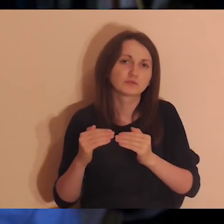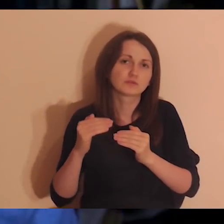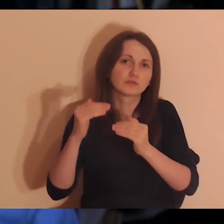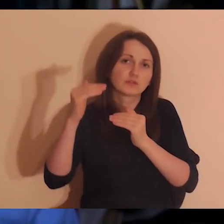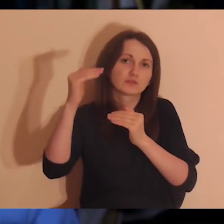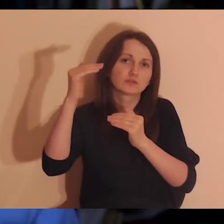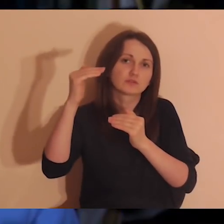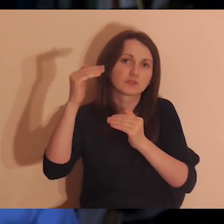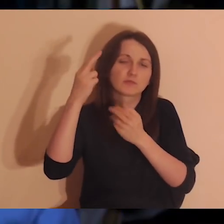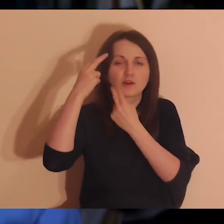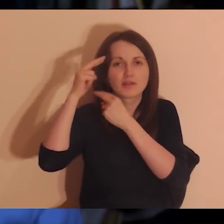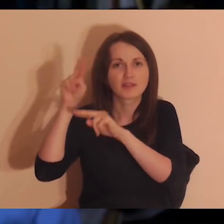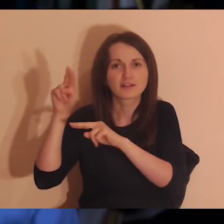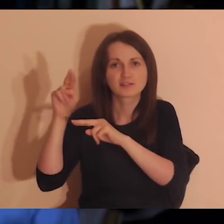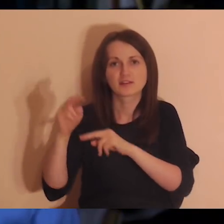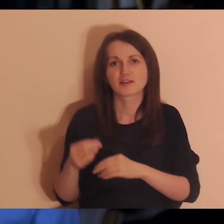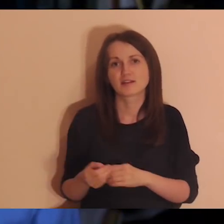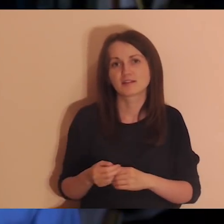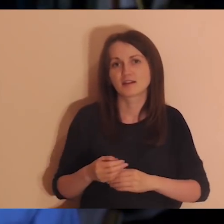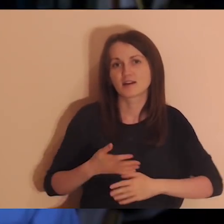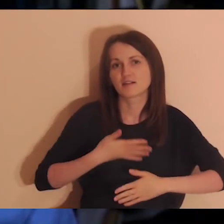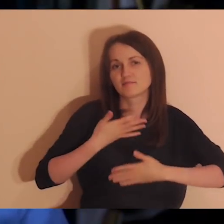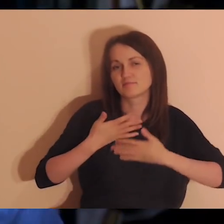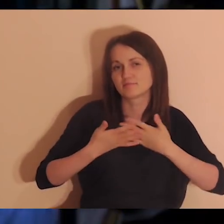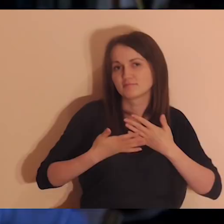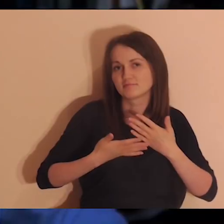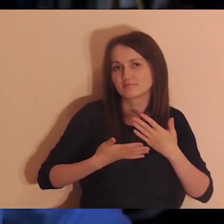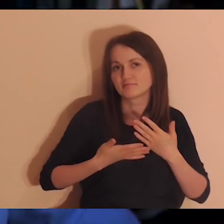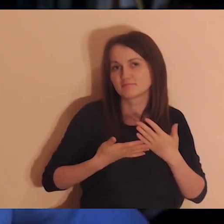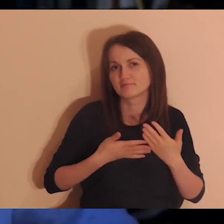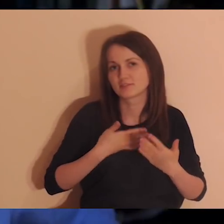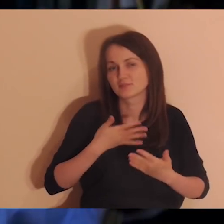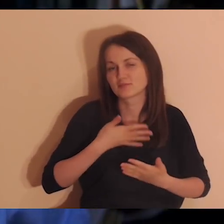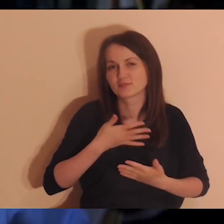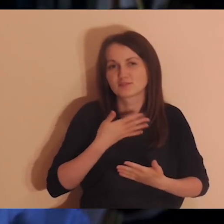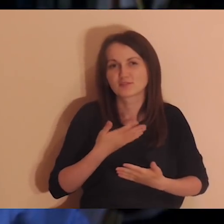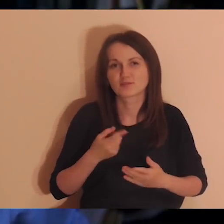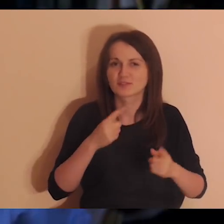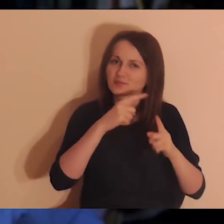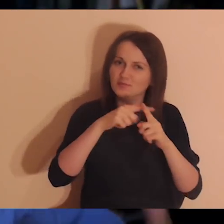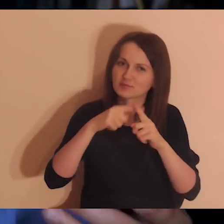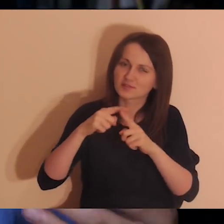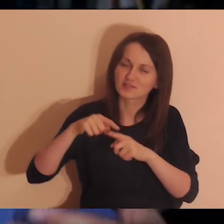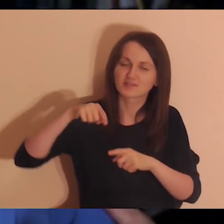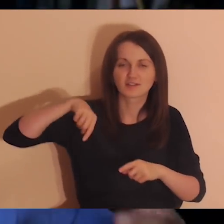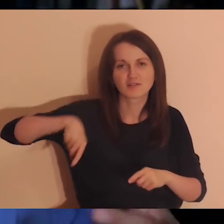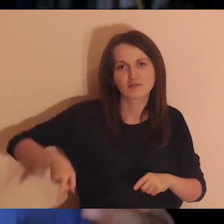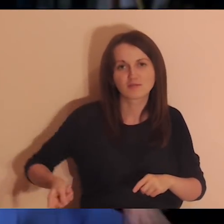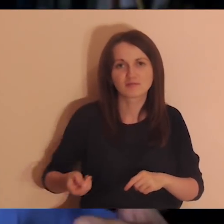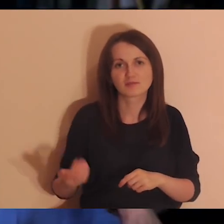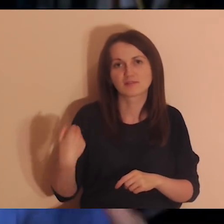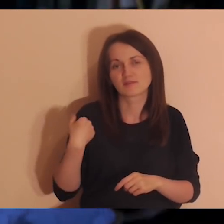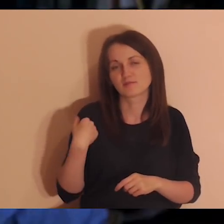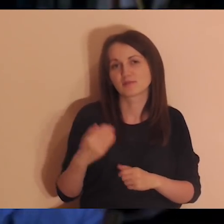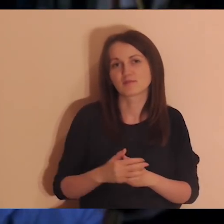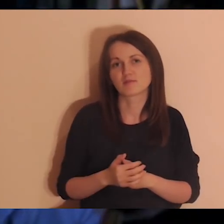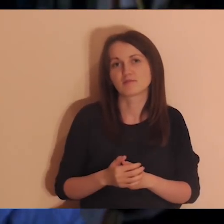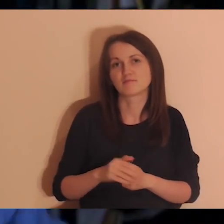żyć mi się chce, przychodzi jakaś radość albo po prostu jakiś pozytyw się pojawia. Coś takiego głębokiego, co było w tej medytacji.